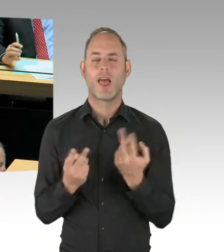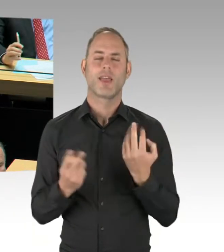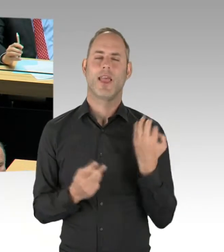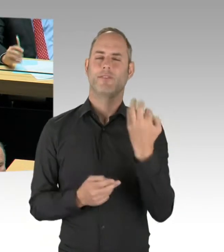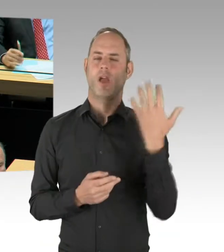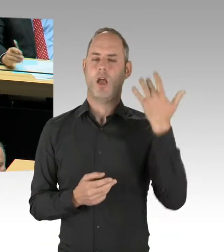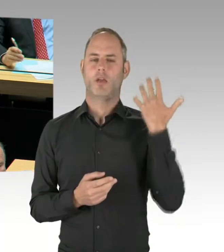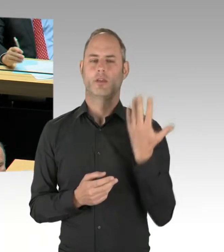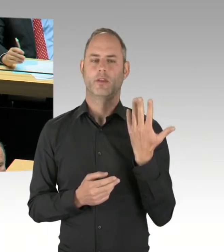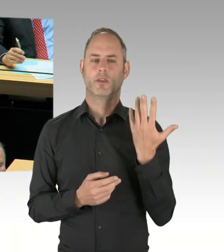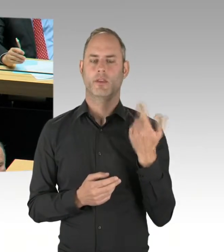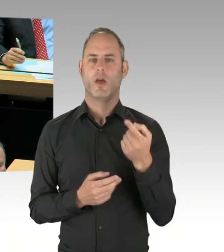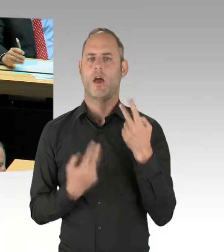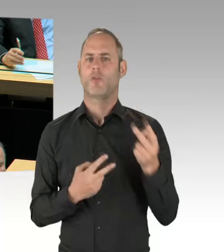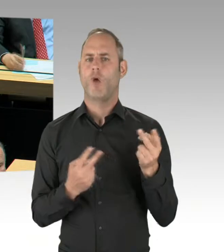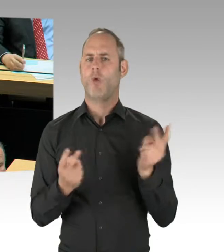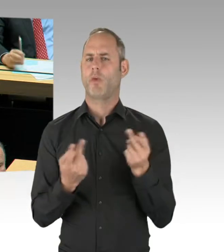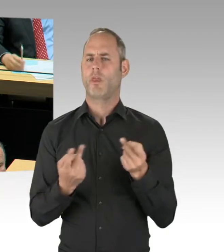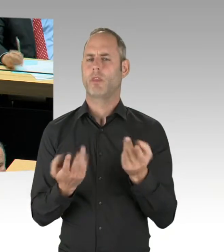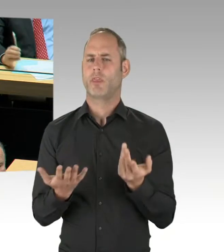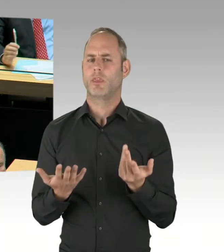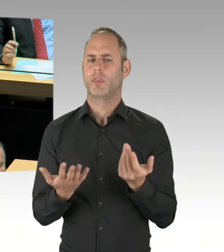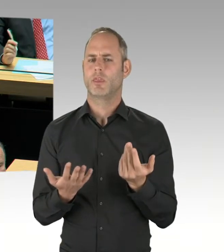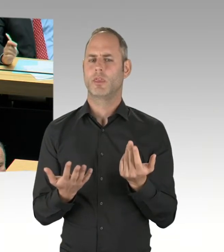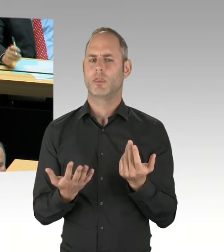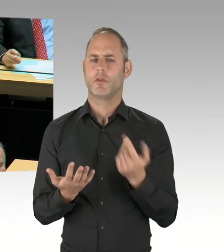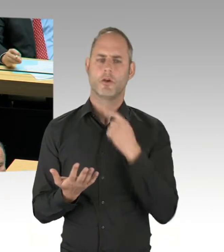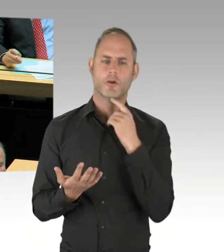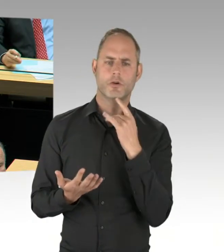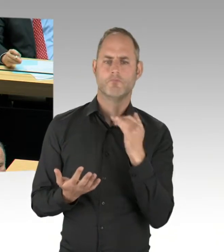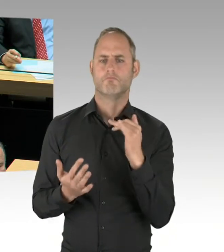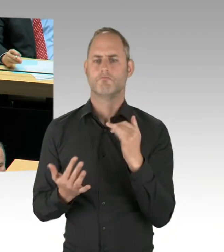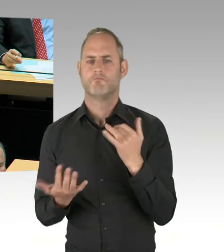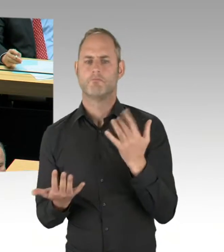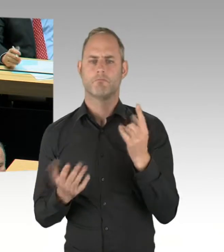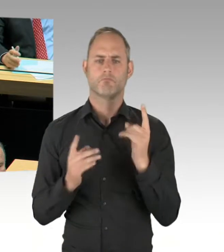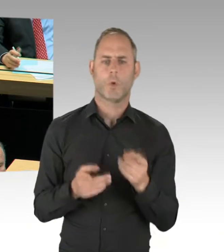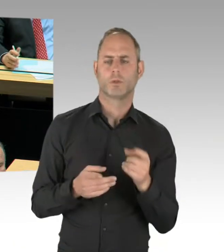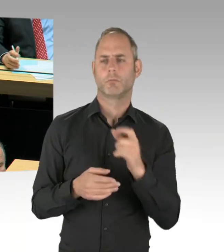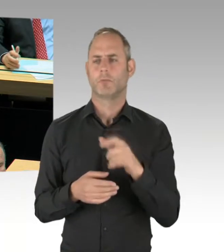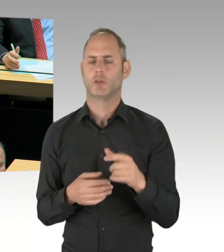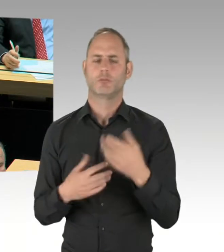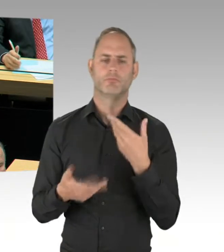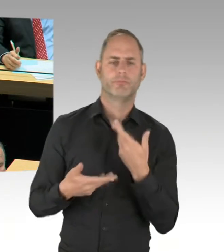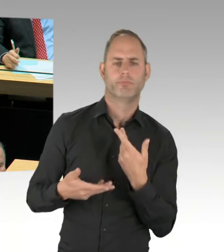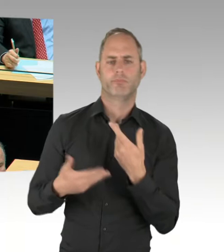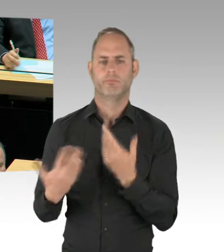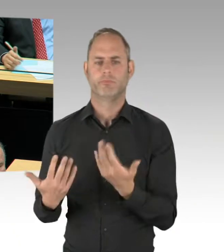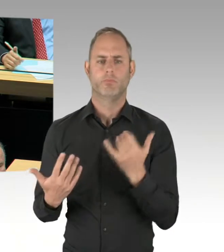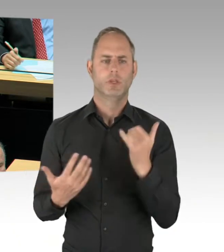Und dass man sehr wohl auch mit diesen Menschen reden muss. Und jetzt gerade haben Sie gesagt, das sei Quatsch. Gehe ich davon aus, dass die heutige Aussage zählt